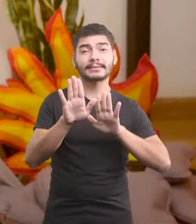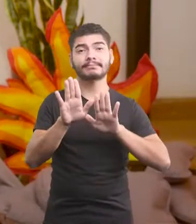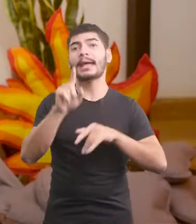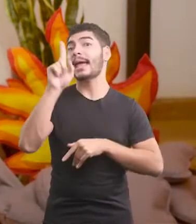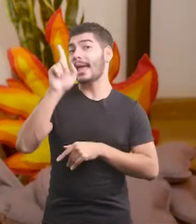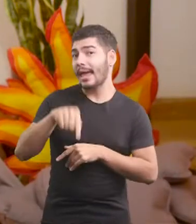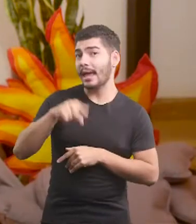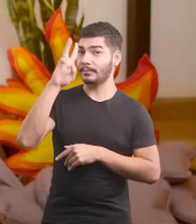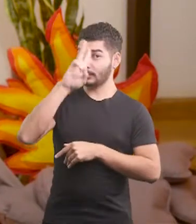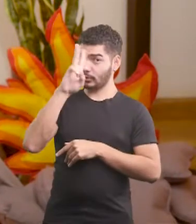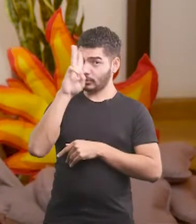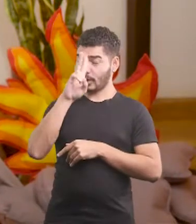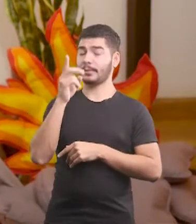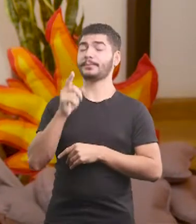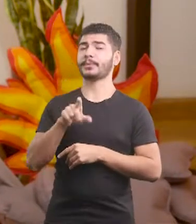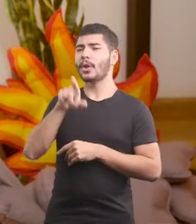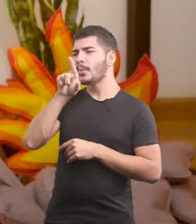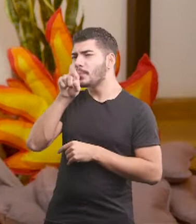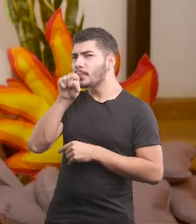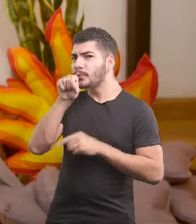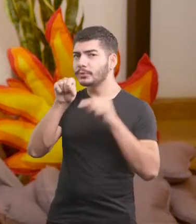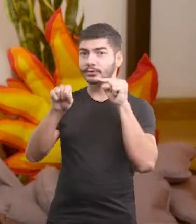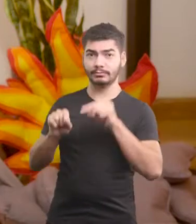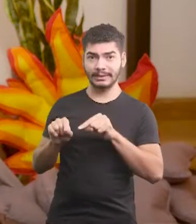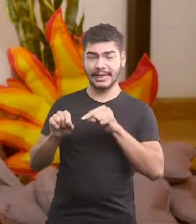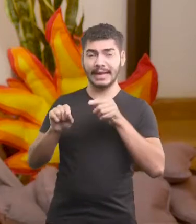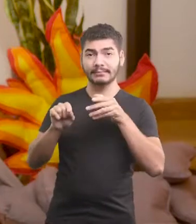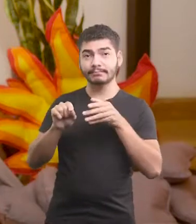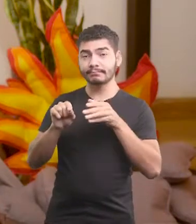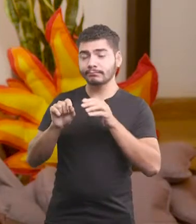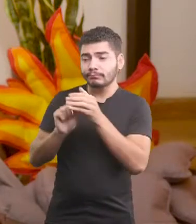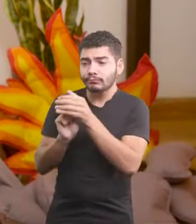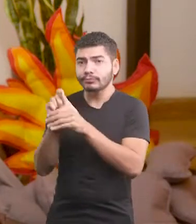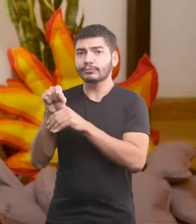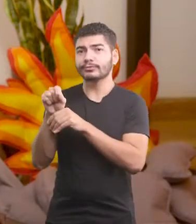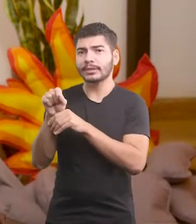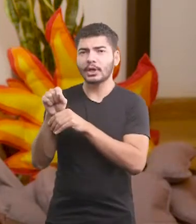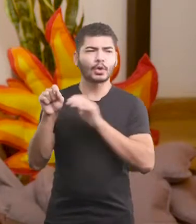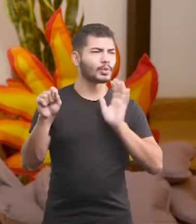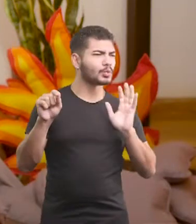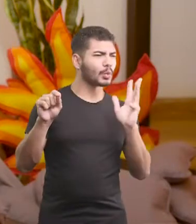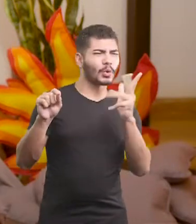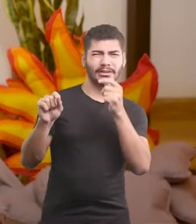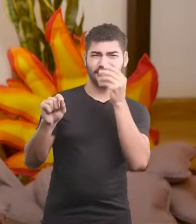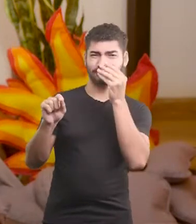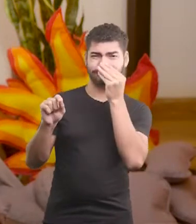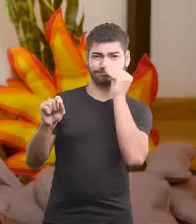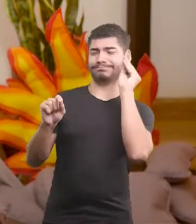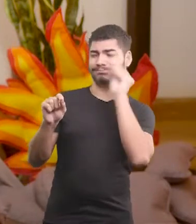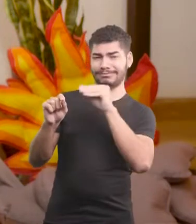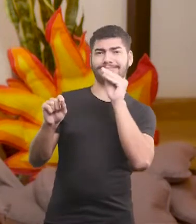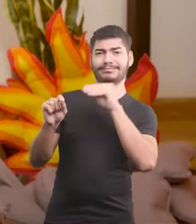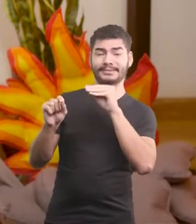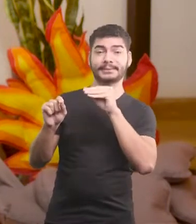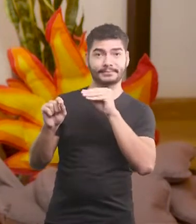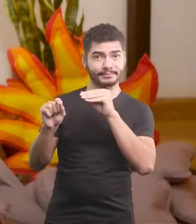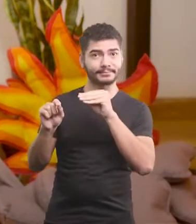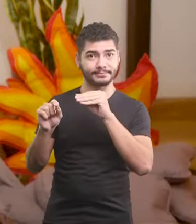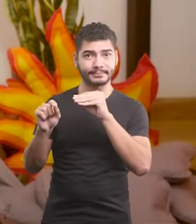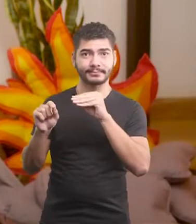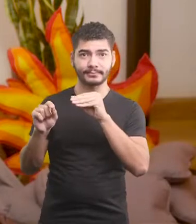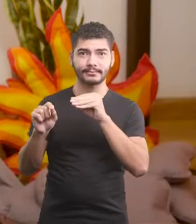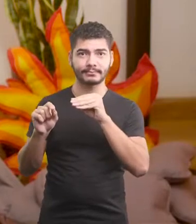É a história de um pintinho, que quando nasceu, foi rejeitado por todo o galinheiro.